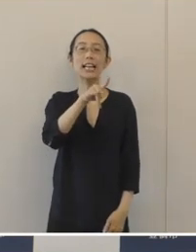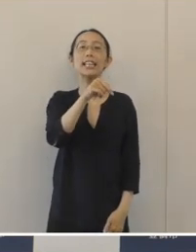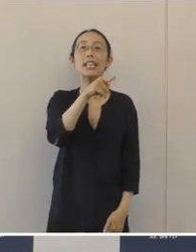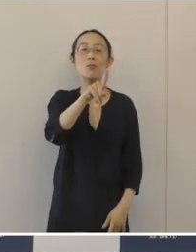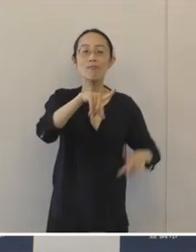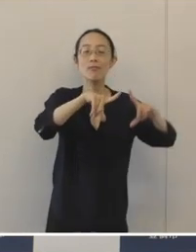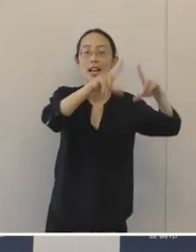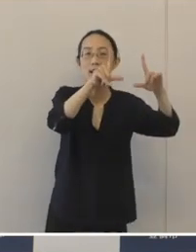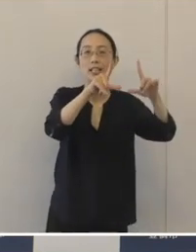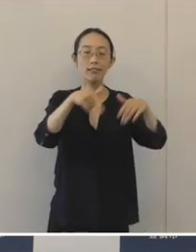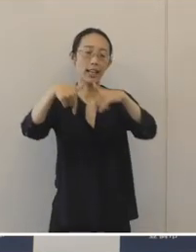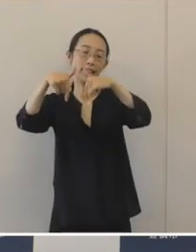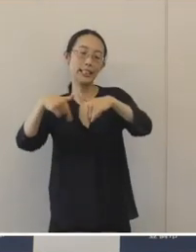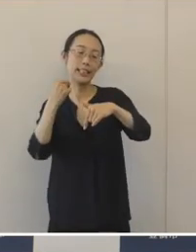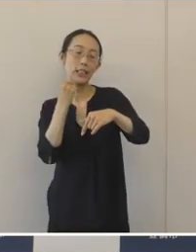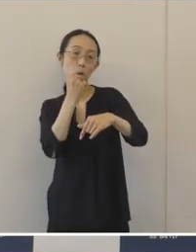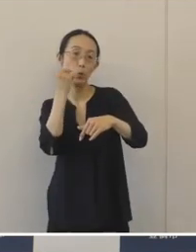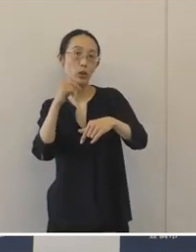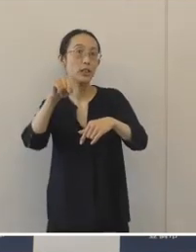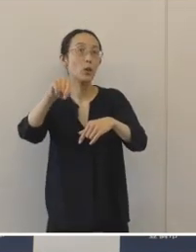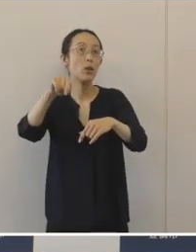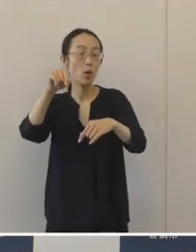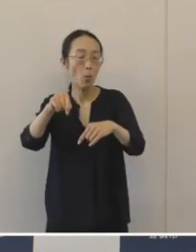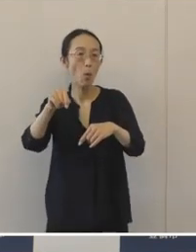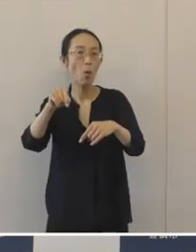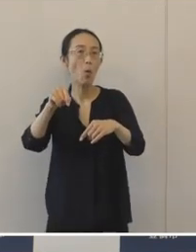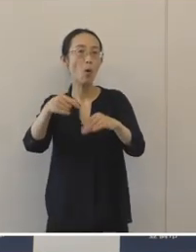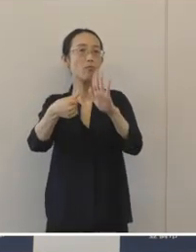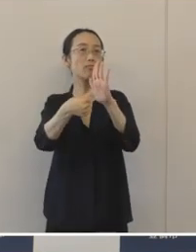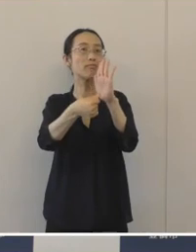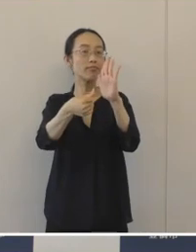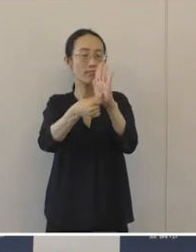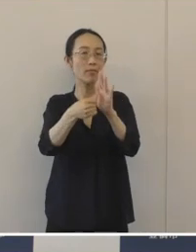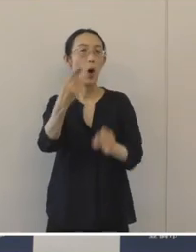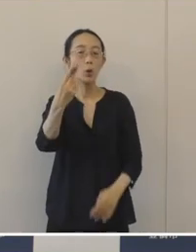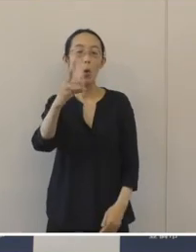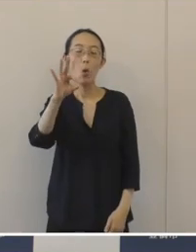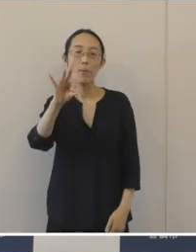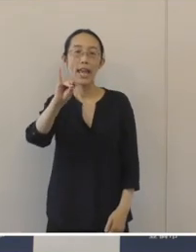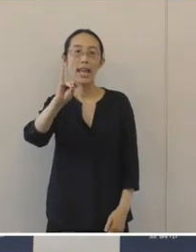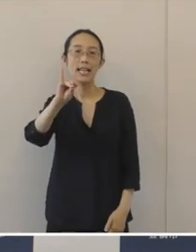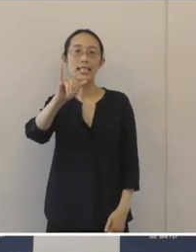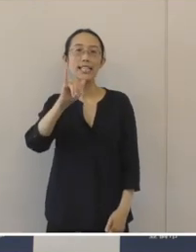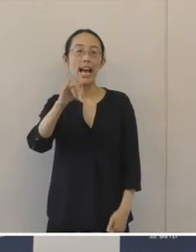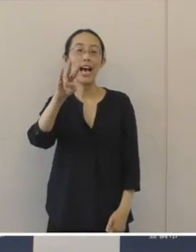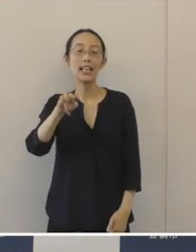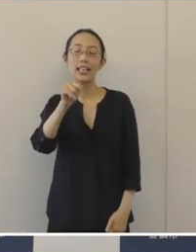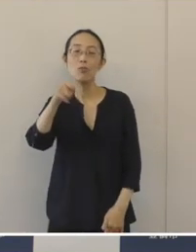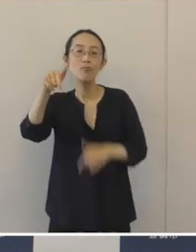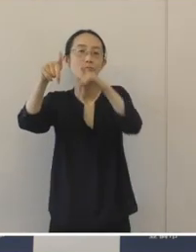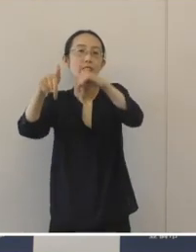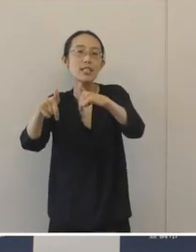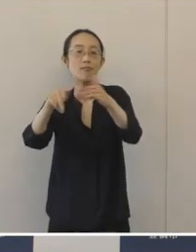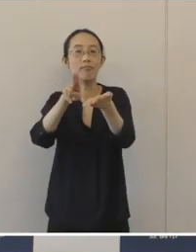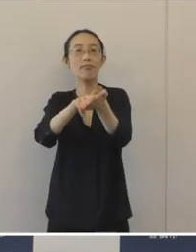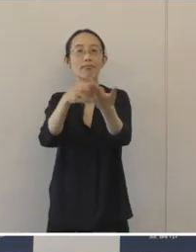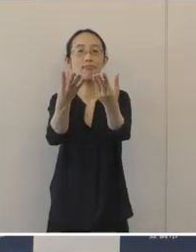そして西口の自転車等駐車場の愛称を「とめちゃりん西」と 決定をいたしました。